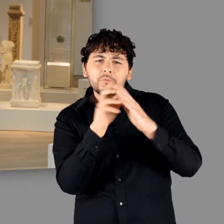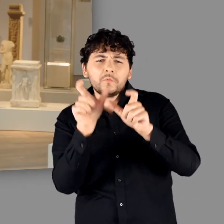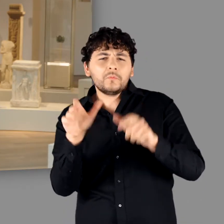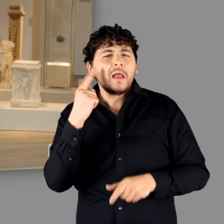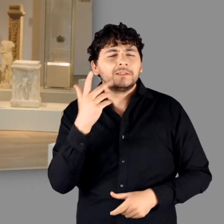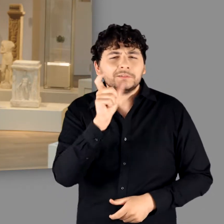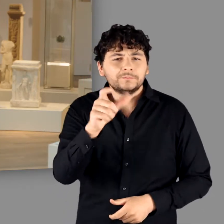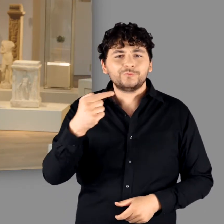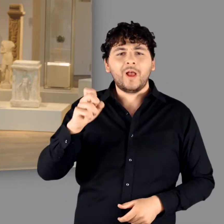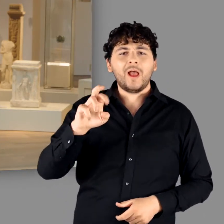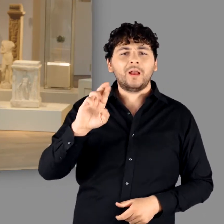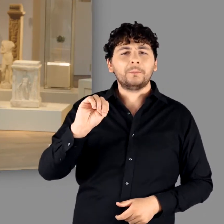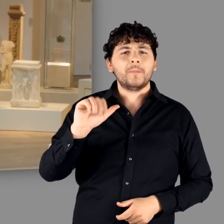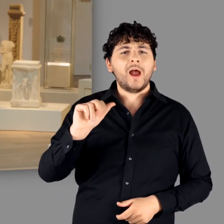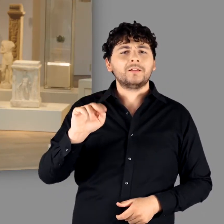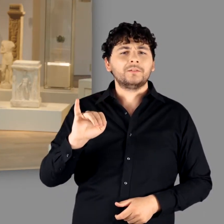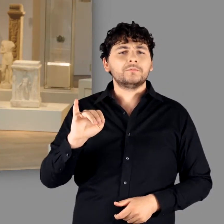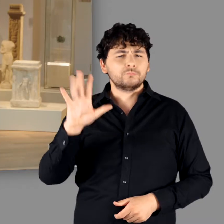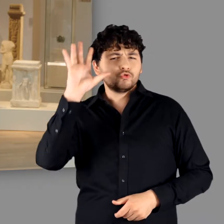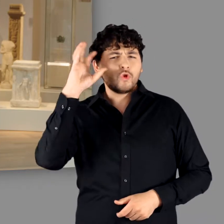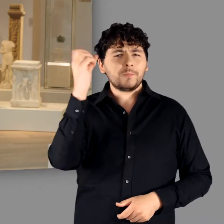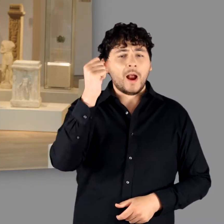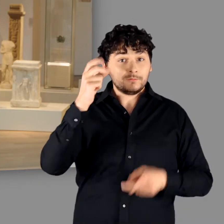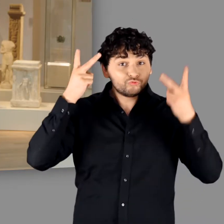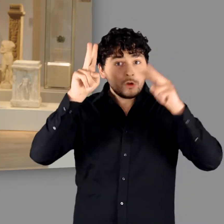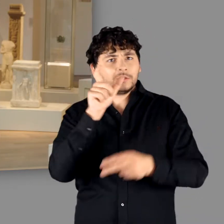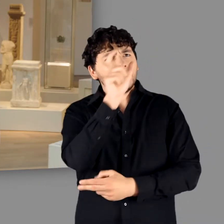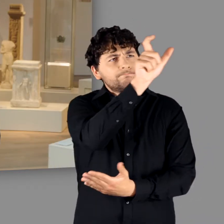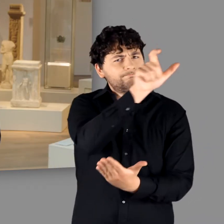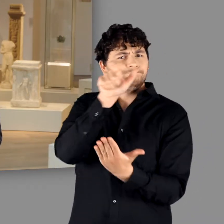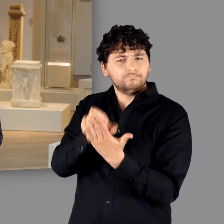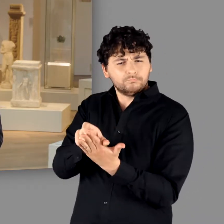Cäsar griff diese Bezeichnung auf und nutzte sie in seinem epochemachenden Buch